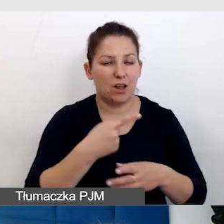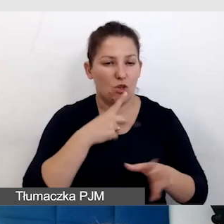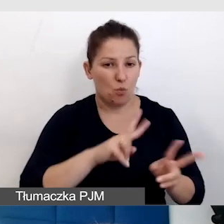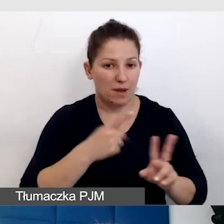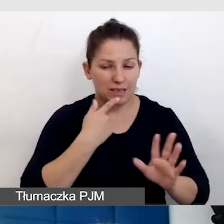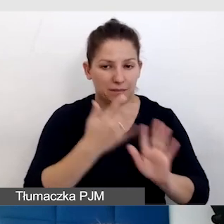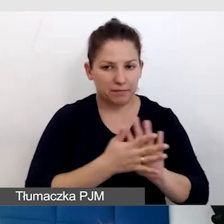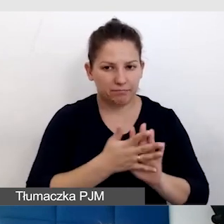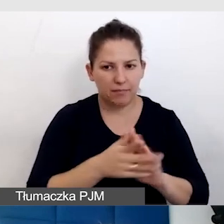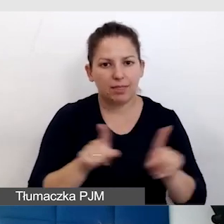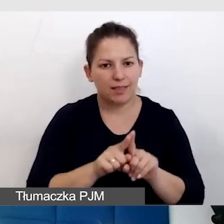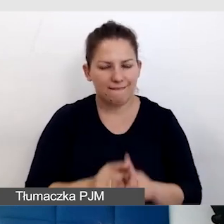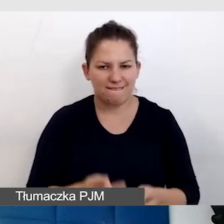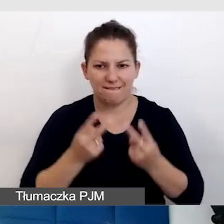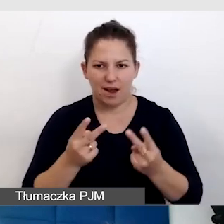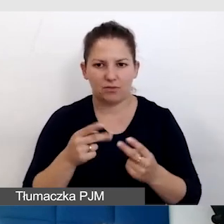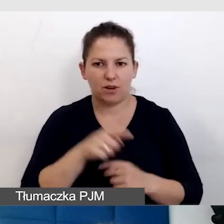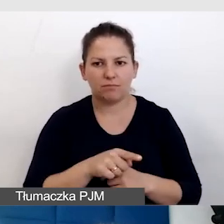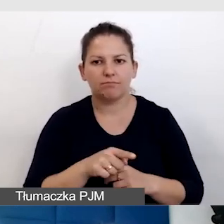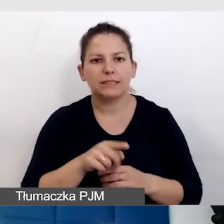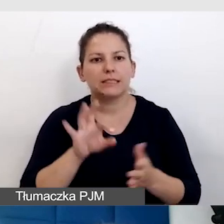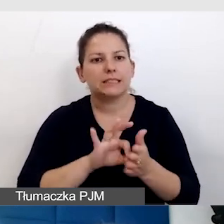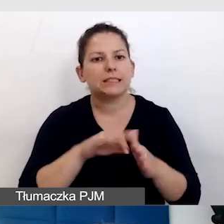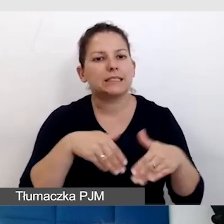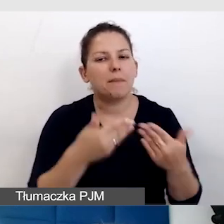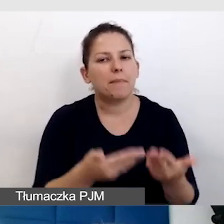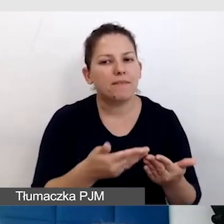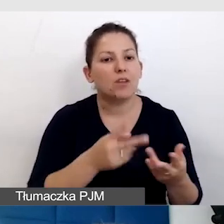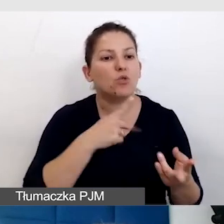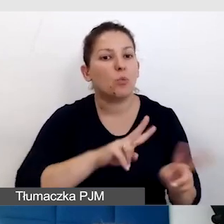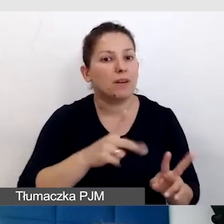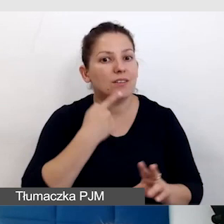że tak samo ważne jak zapewnienie tłumaczenia na język migowy,